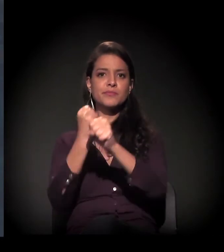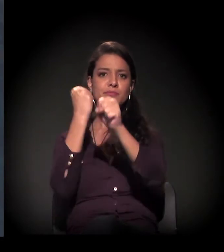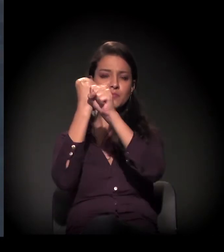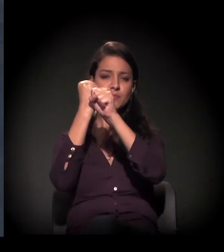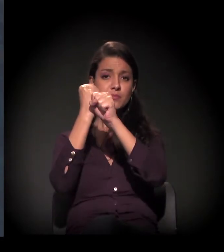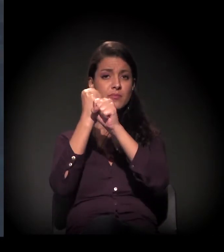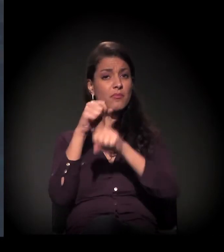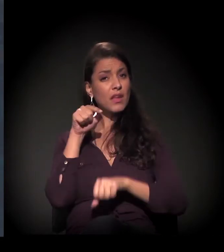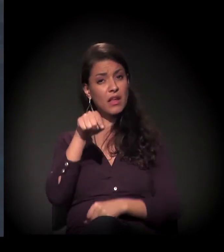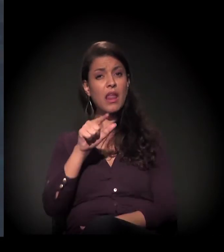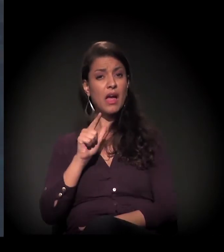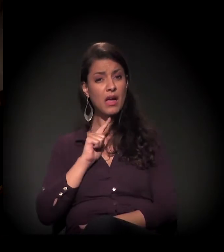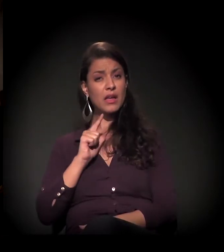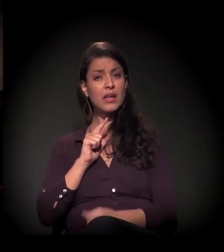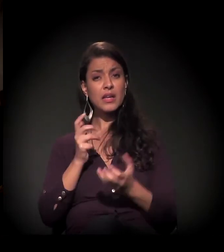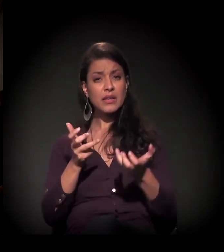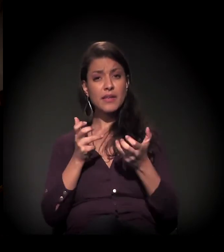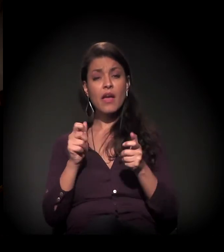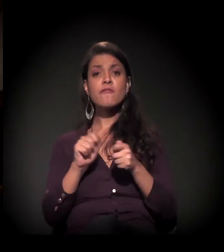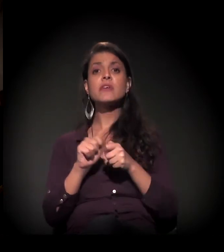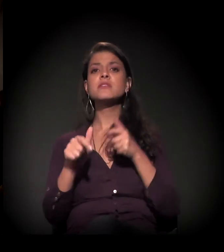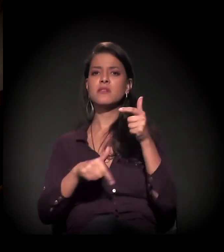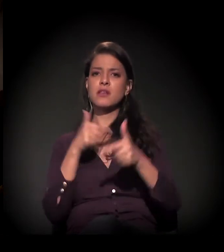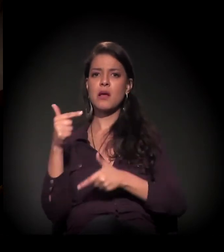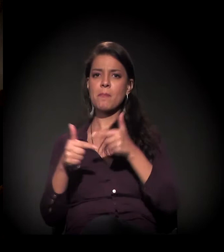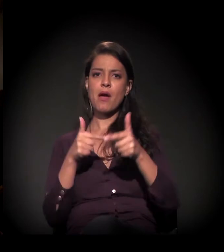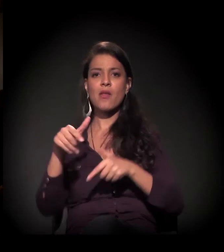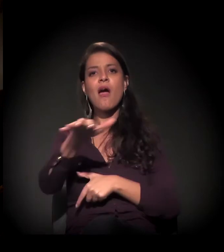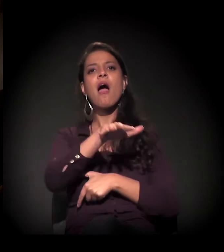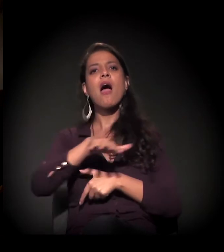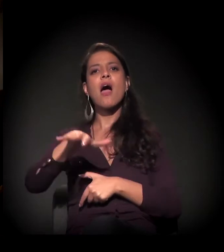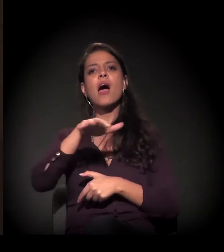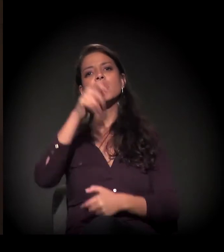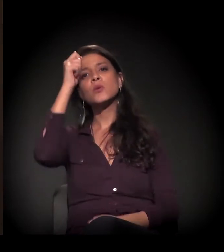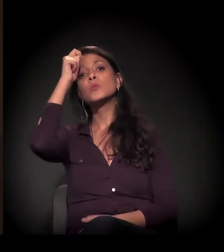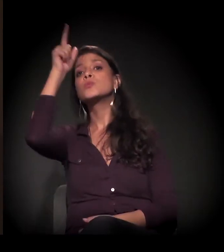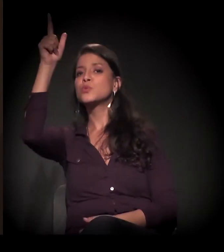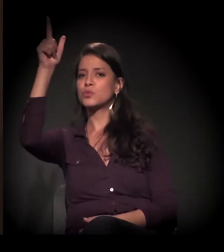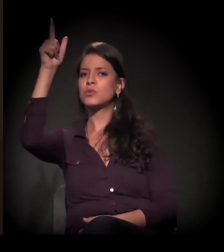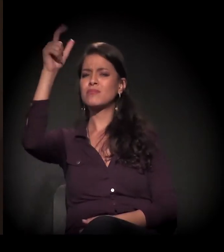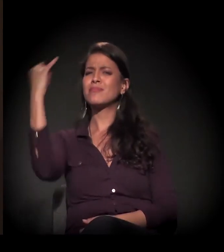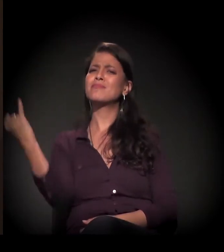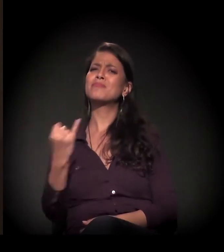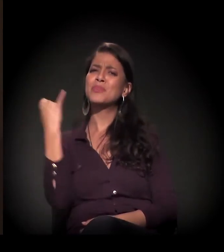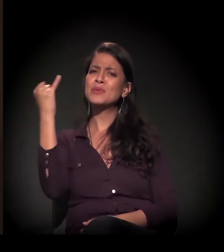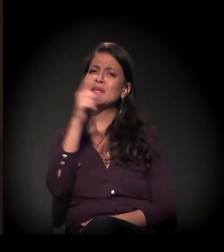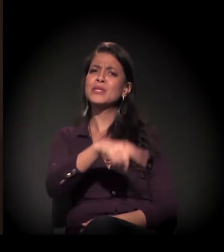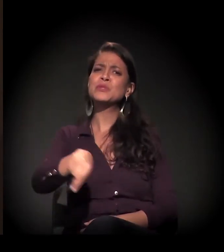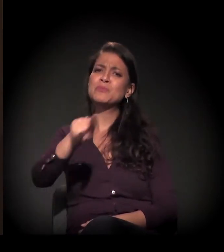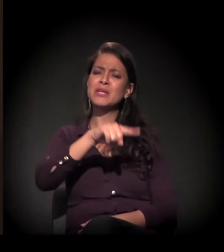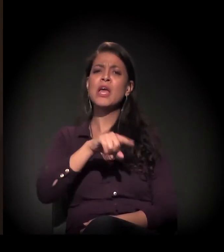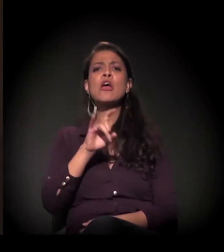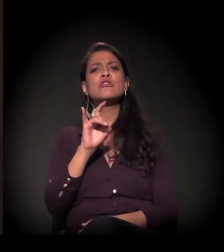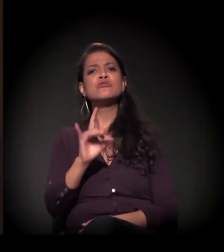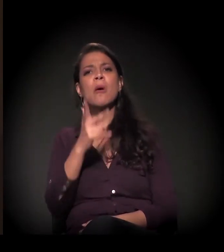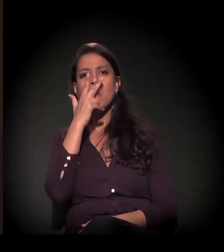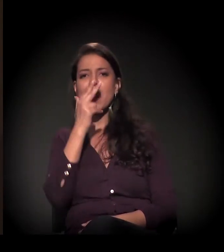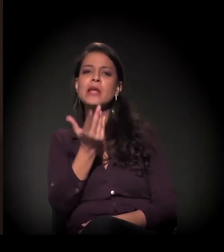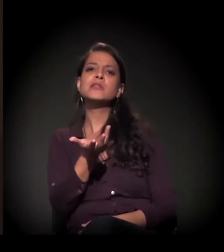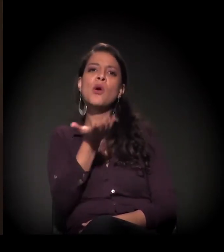E lá nós queremos fazer um trabalho na área da cultura, porque sabemos que é importante para eles. Hoje não é só dar comida,